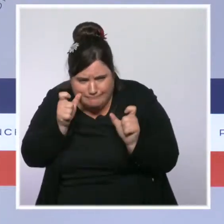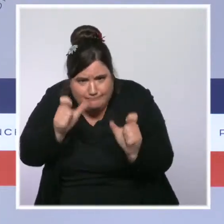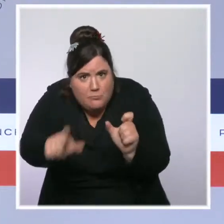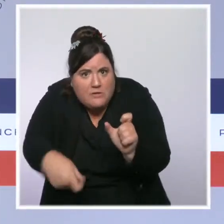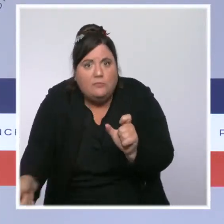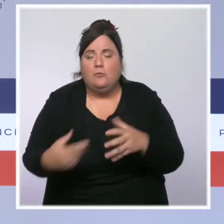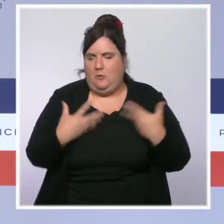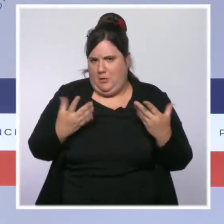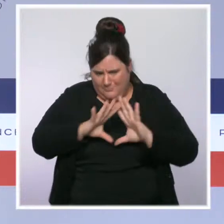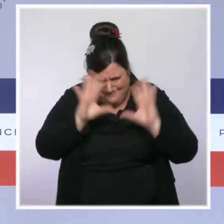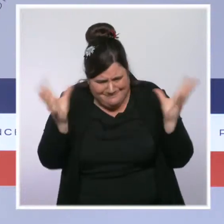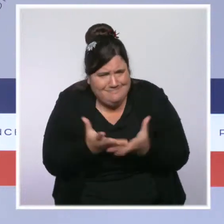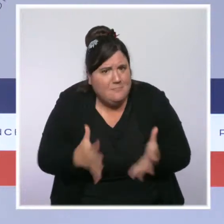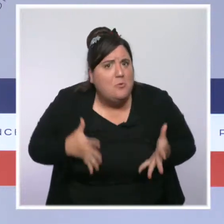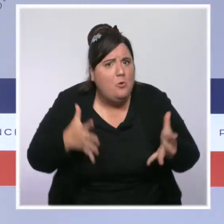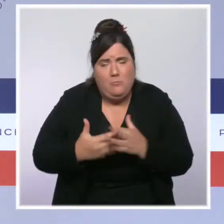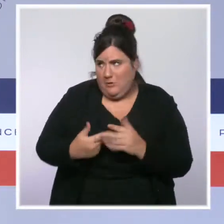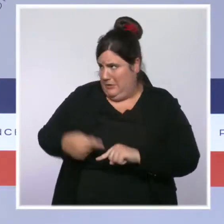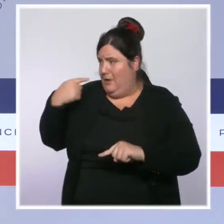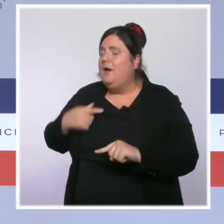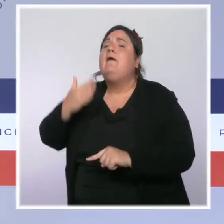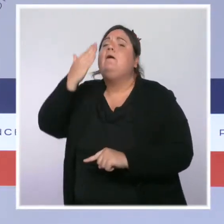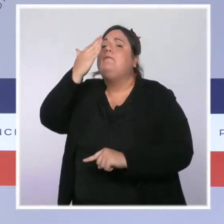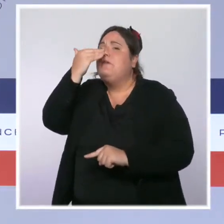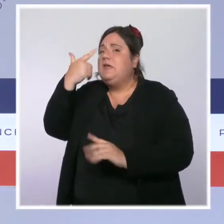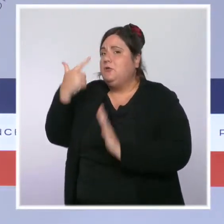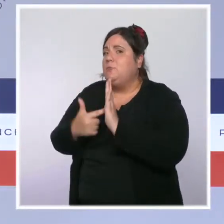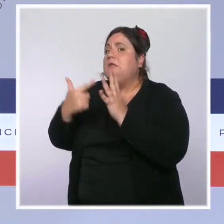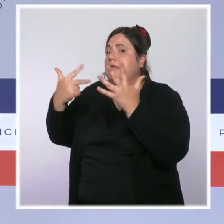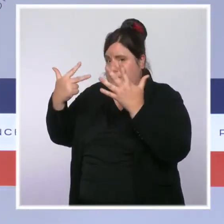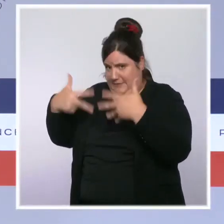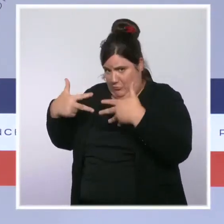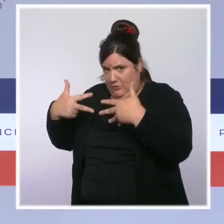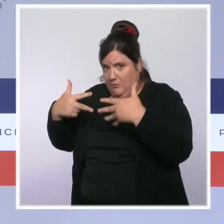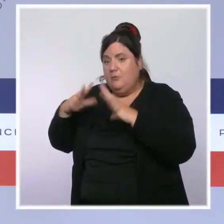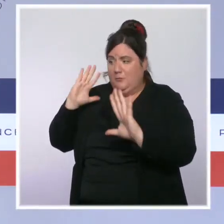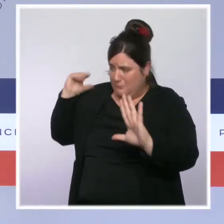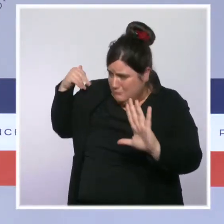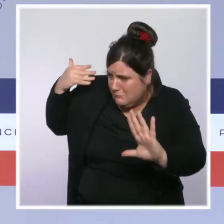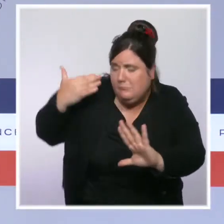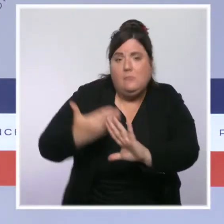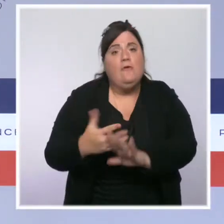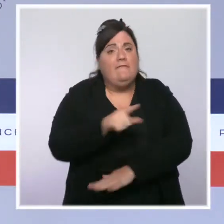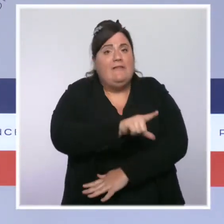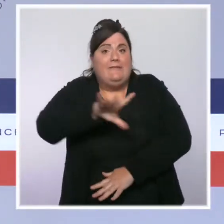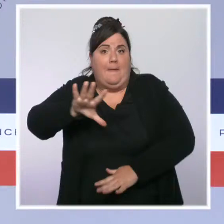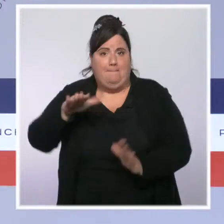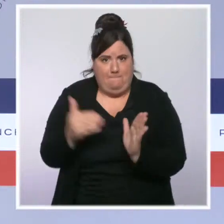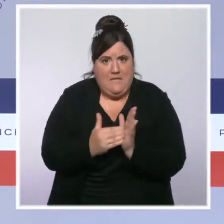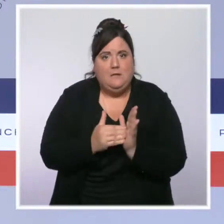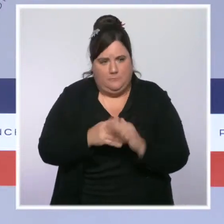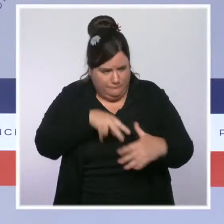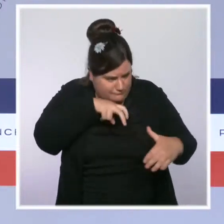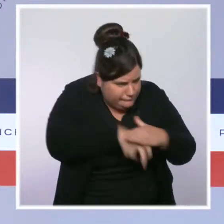Depuis février 2018, près de 25 000 contrôles ont eu lieu dans des établissements où l'on soupçonnait des atteintes